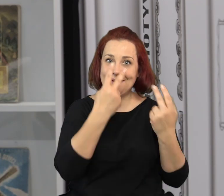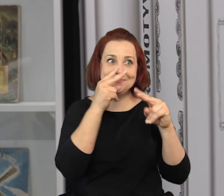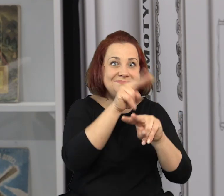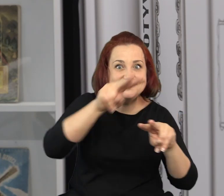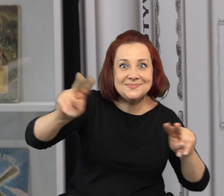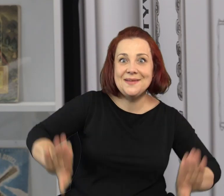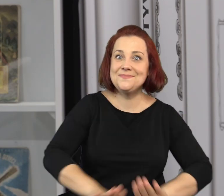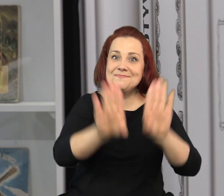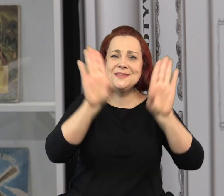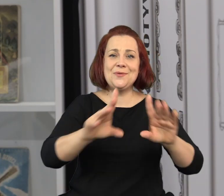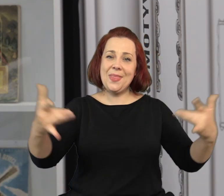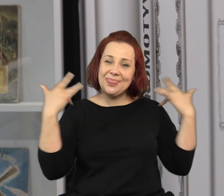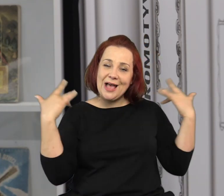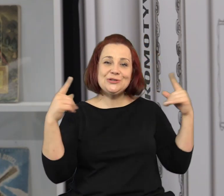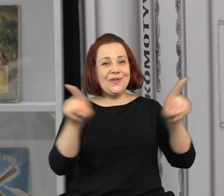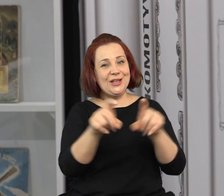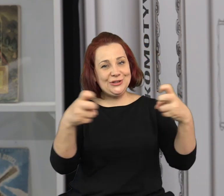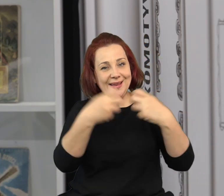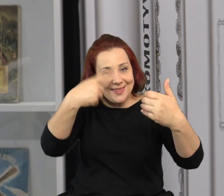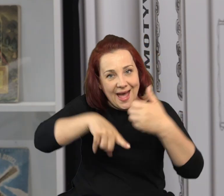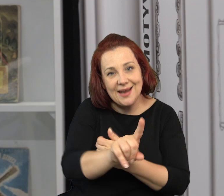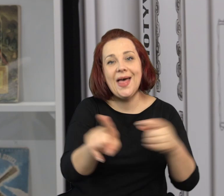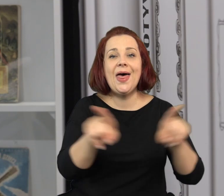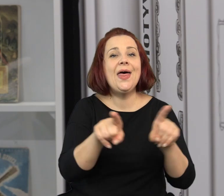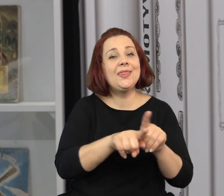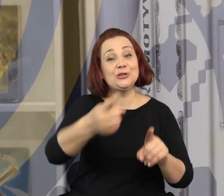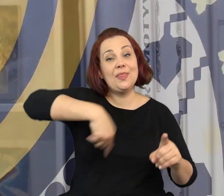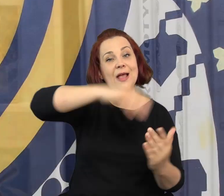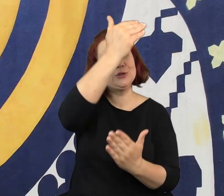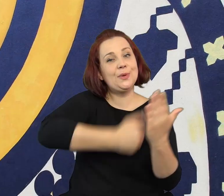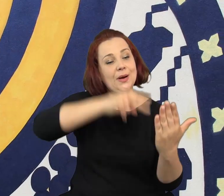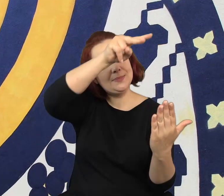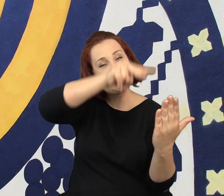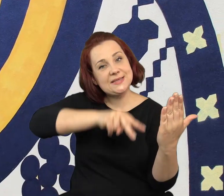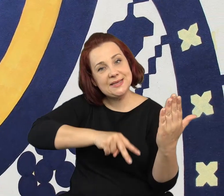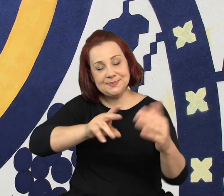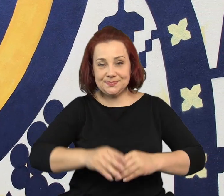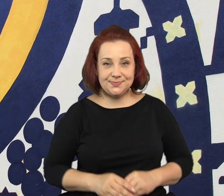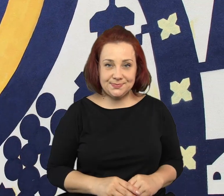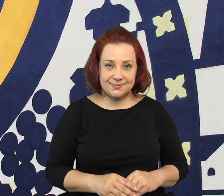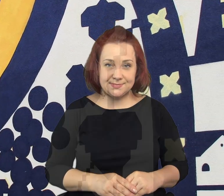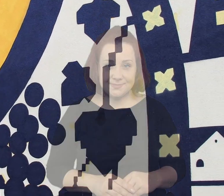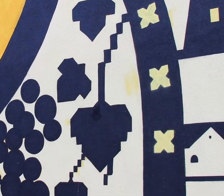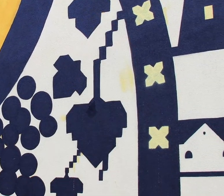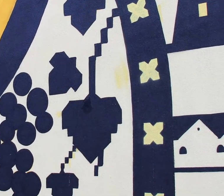Bardzo zachęcam do wizyt w muzeum zarówno tych realnych jak i wirtualnych i do śledzenia naszego programu.